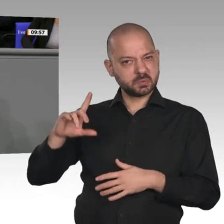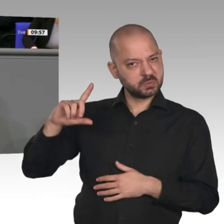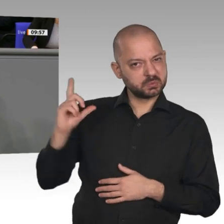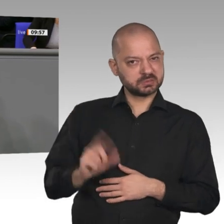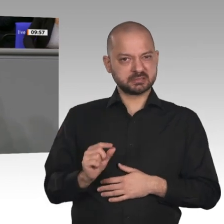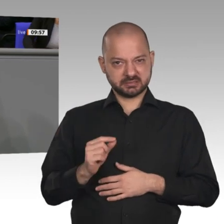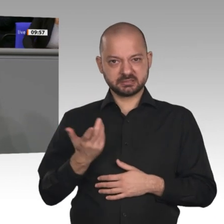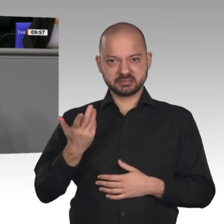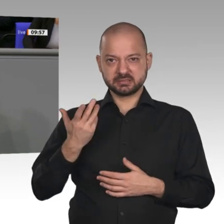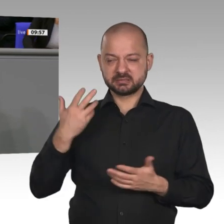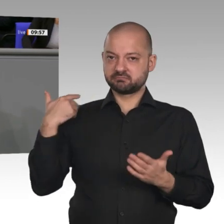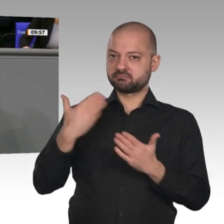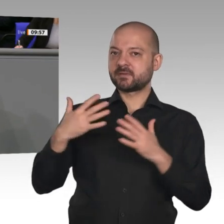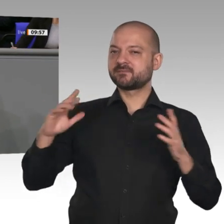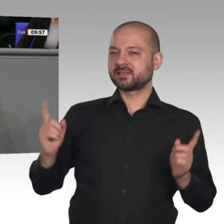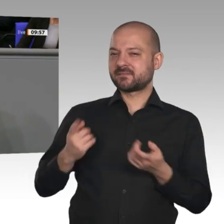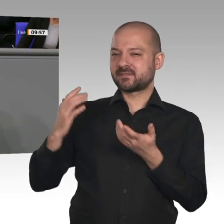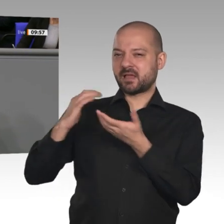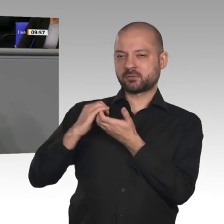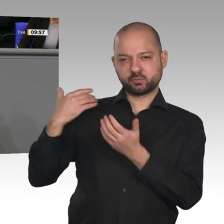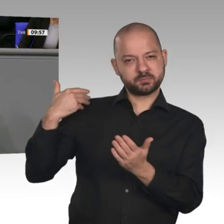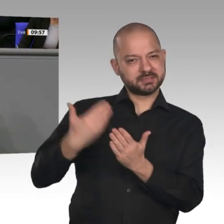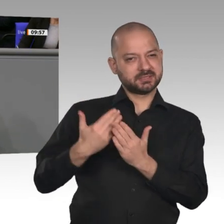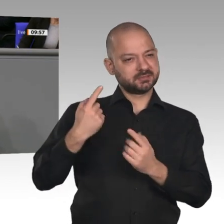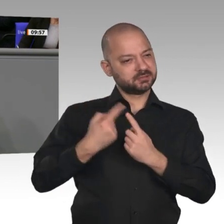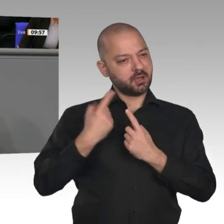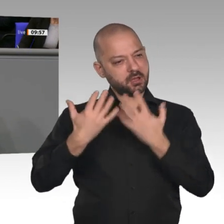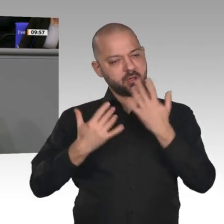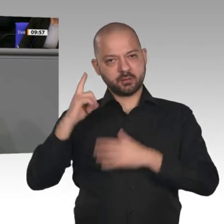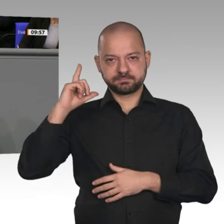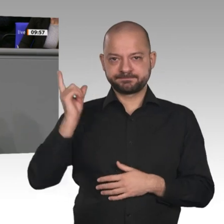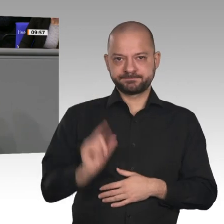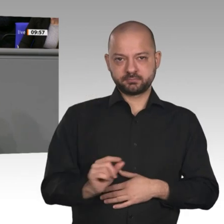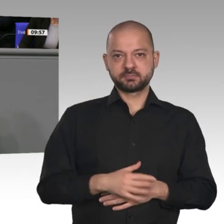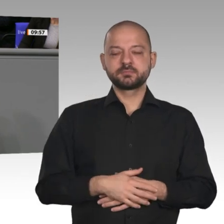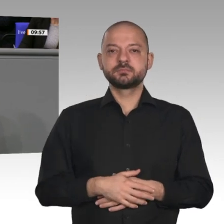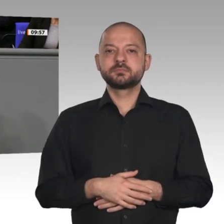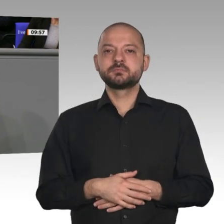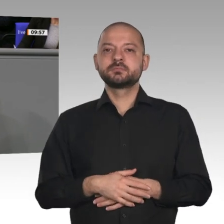Hintergrund, die bei uns beschäftigt sind, davon 2,24 Millionen aus der EU. Das sind